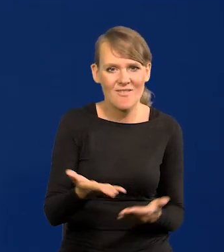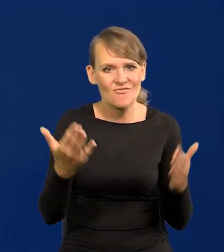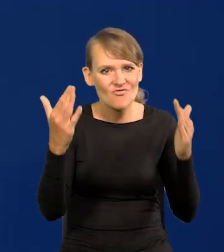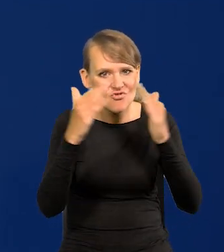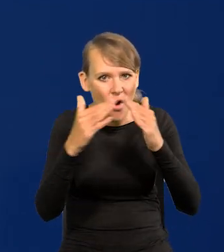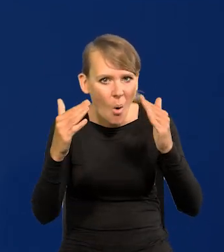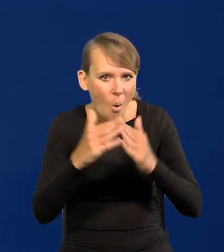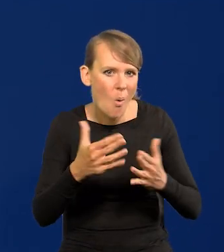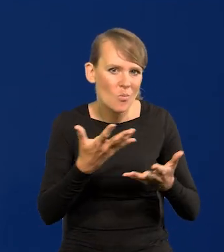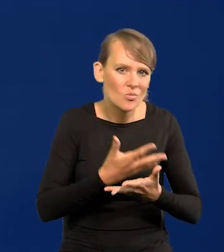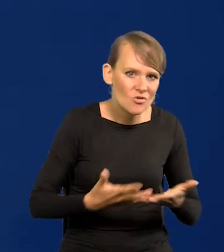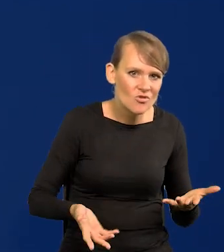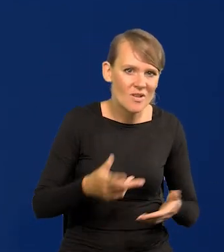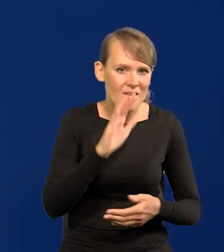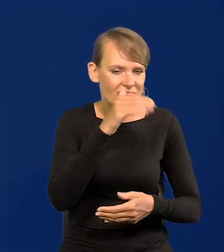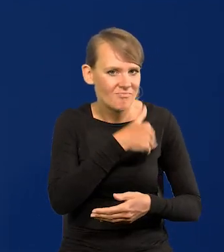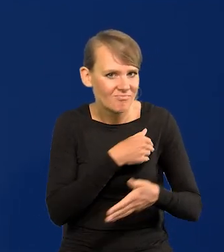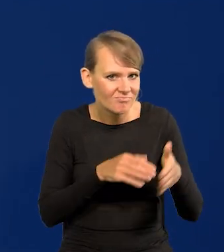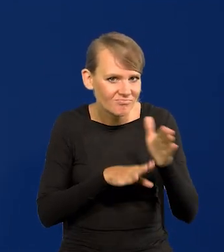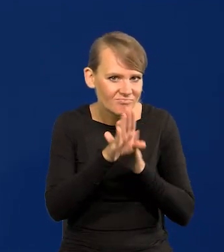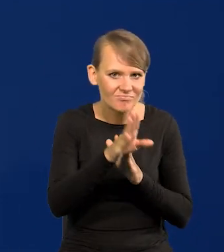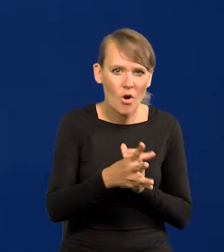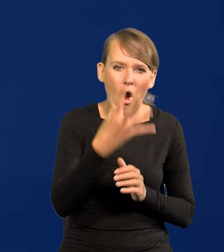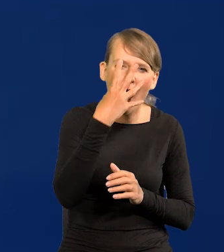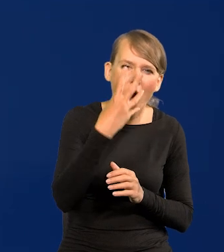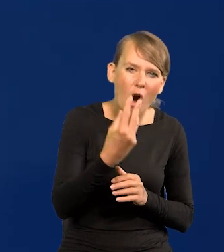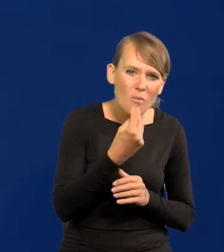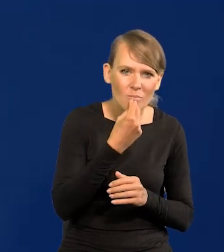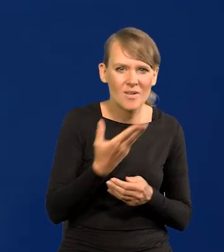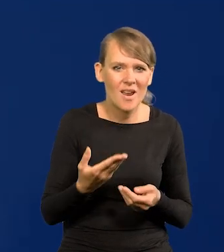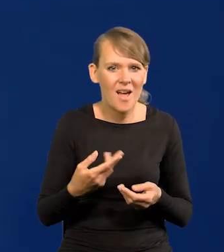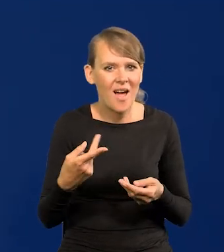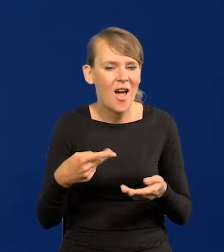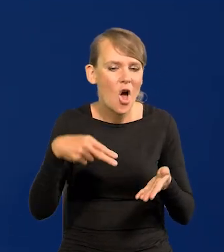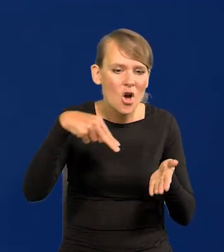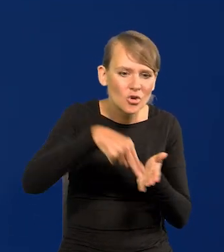w postaci wykształcenia, w postaci obrazów, sztućców, dzieł sztuki,